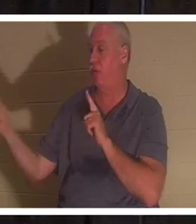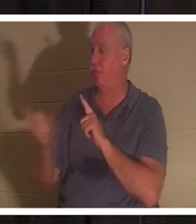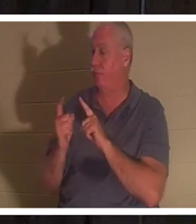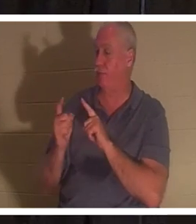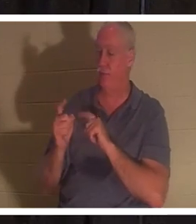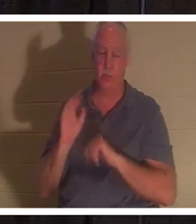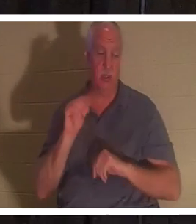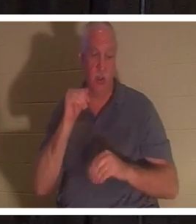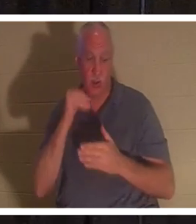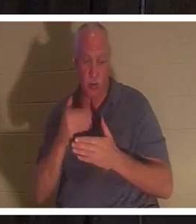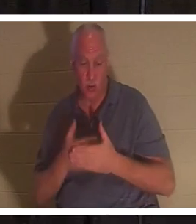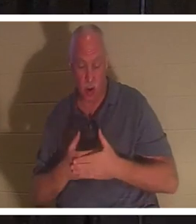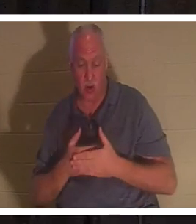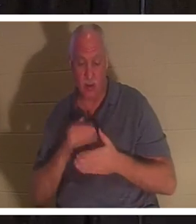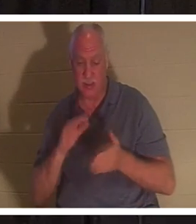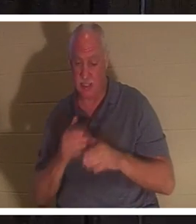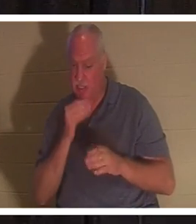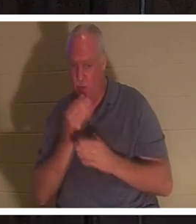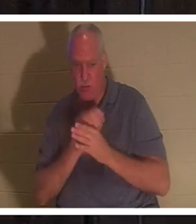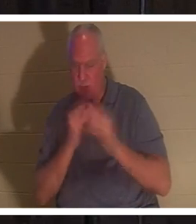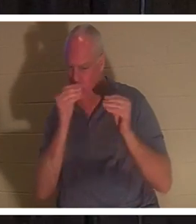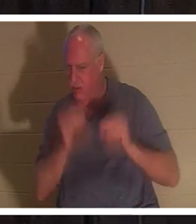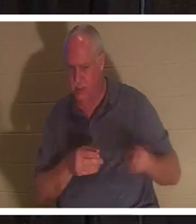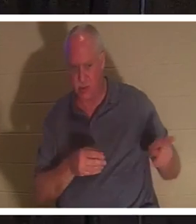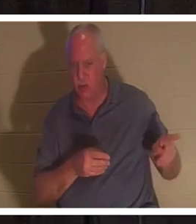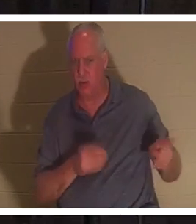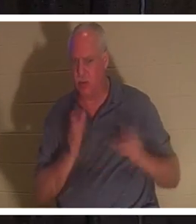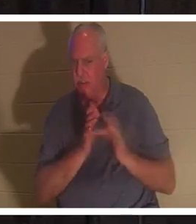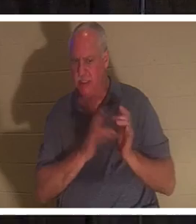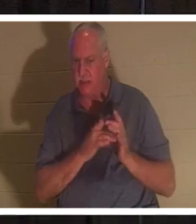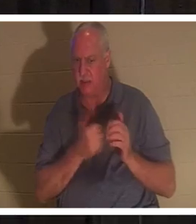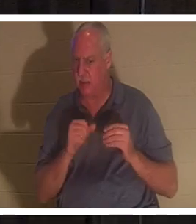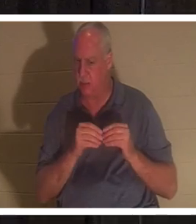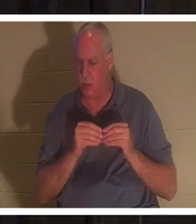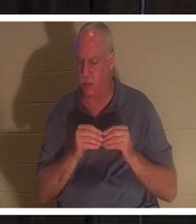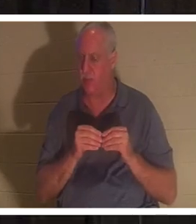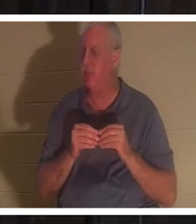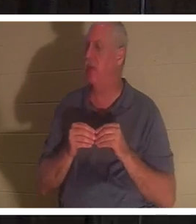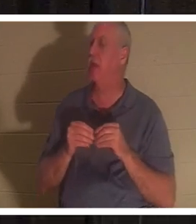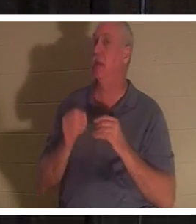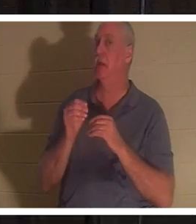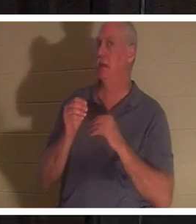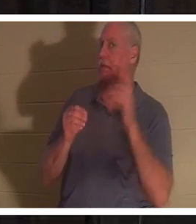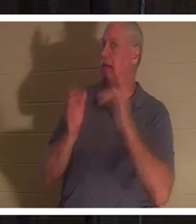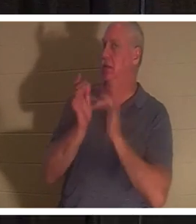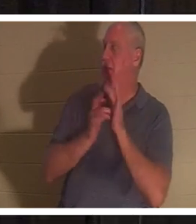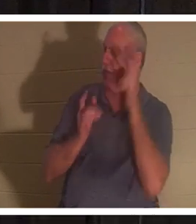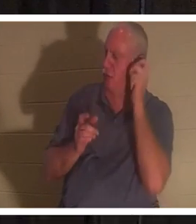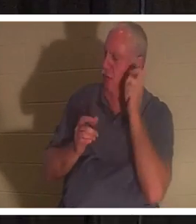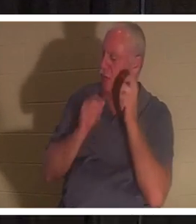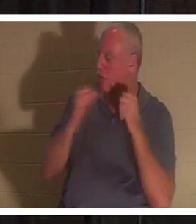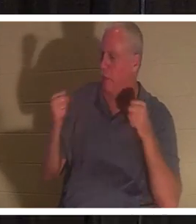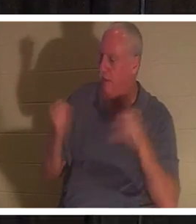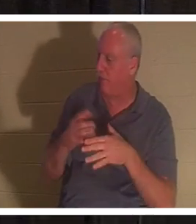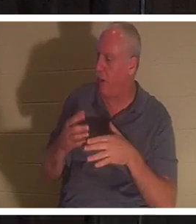。”耶稣听见这话，就对睚鲁说：“不要害怕，只要相信，她就会